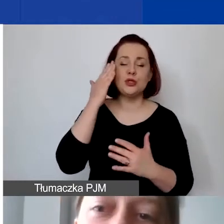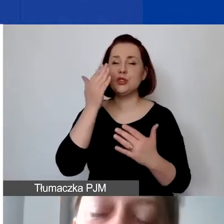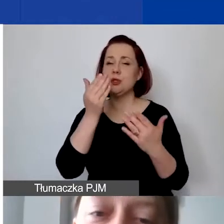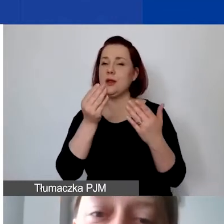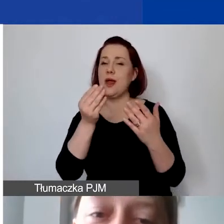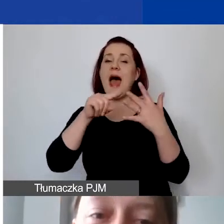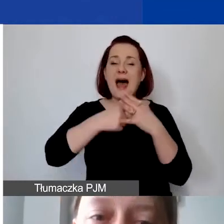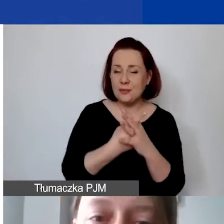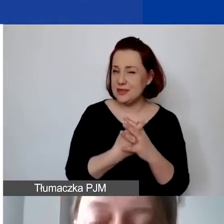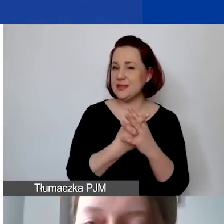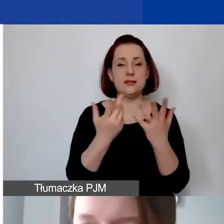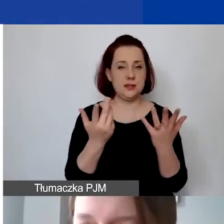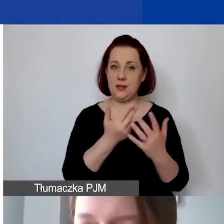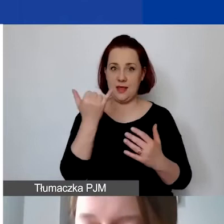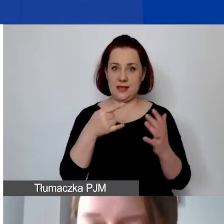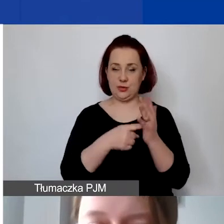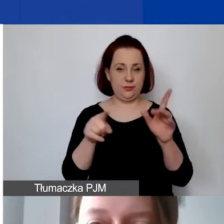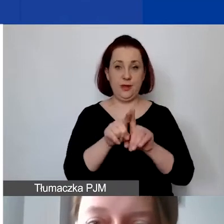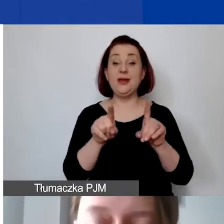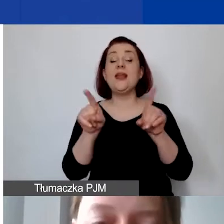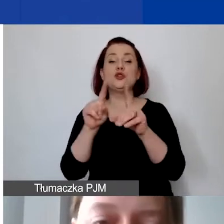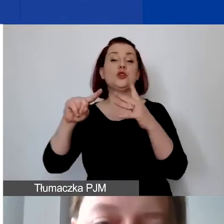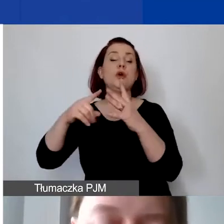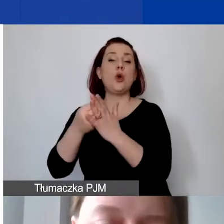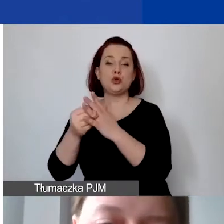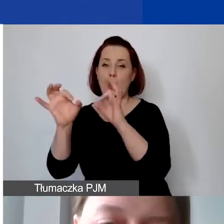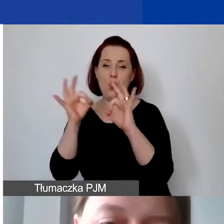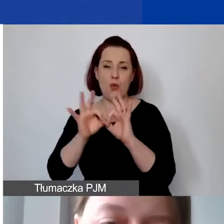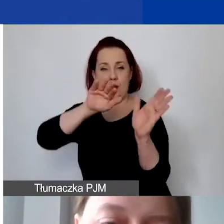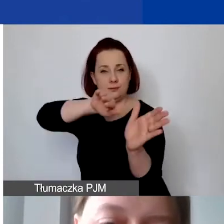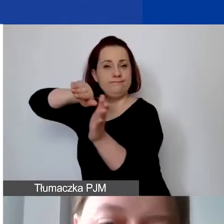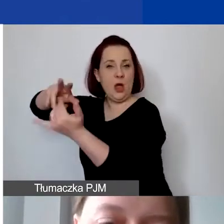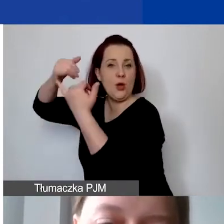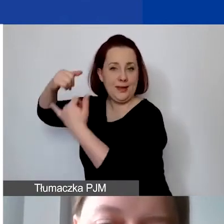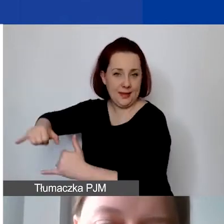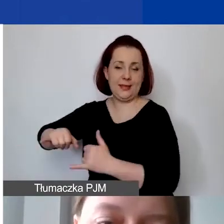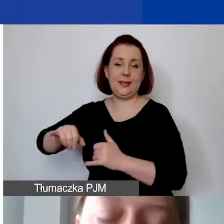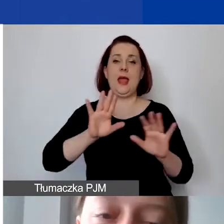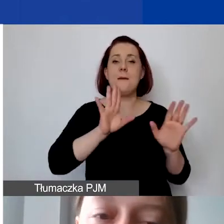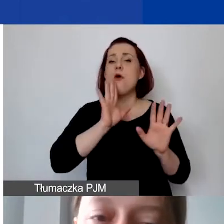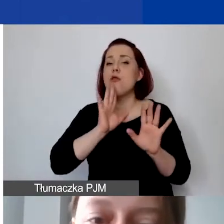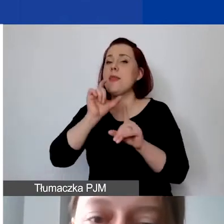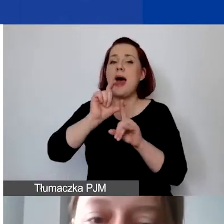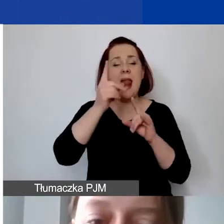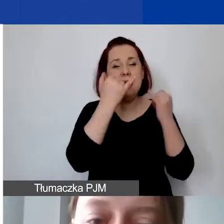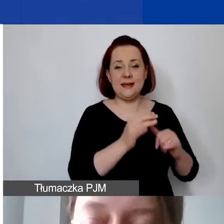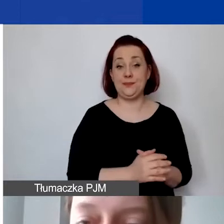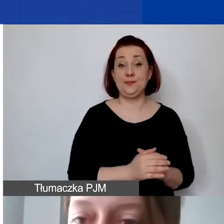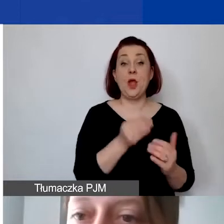Ale jest to podobna definicja. Zarówno koszty bezpośrednie, jak i pośrednie